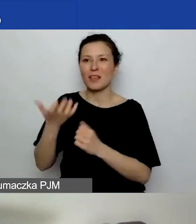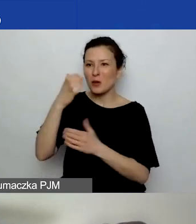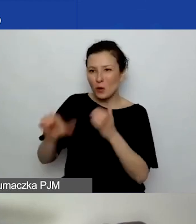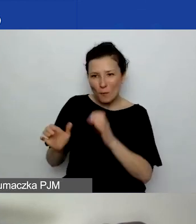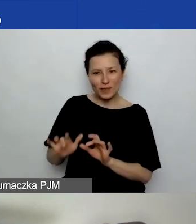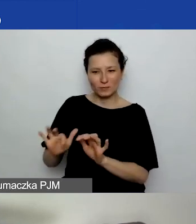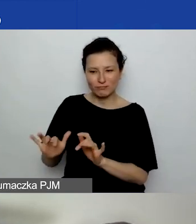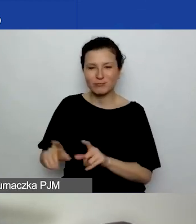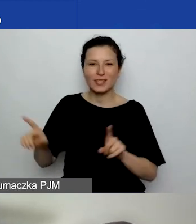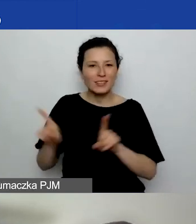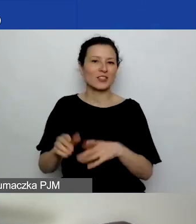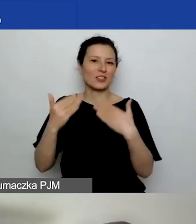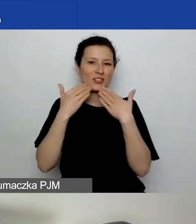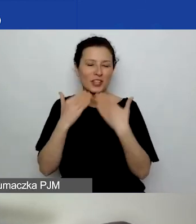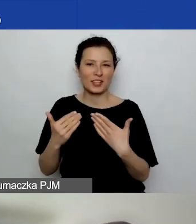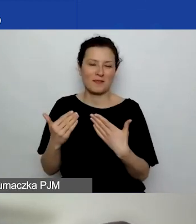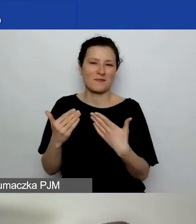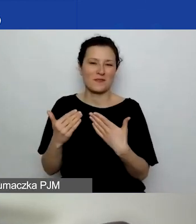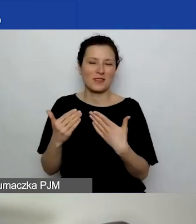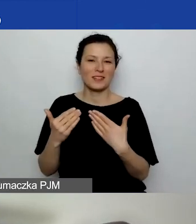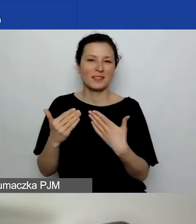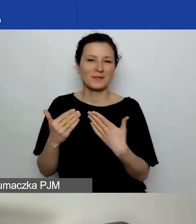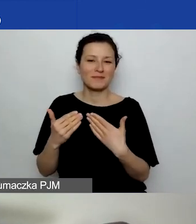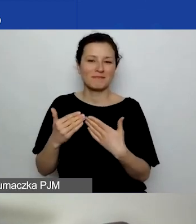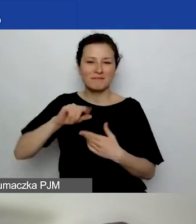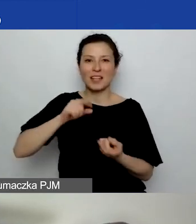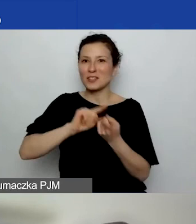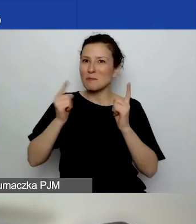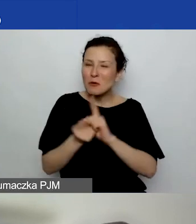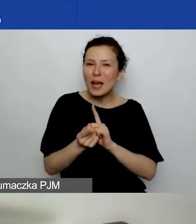i też wzbogaciły swoją aktywnością dzisiejszy materiał.